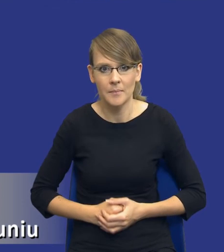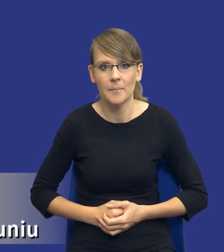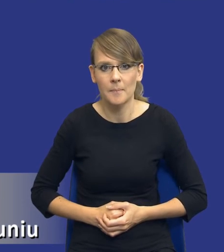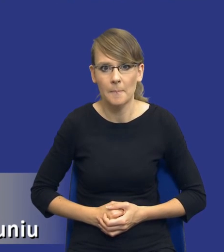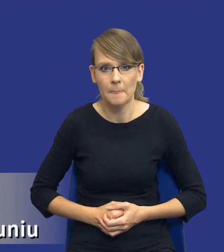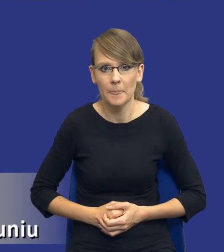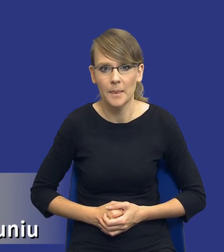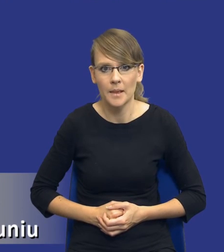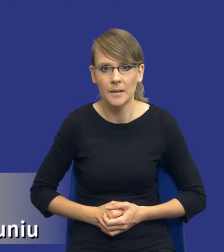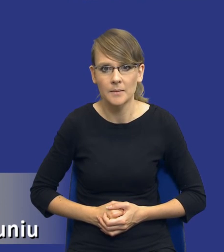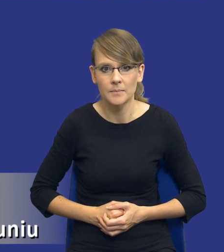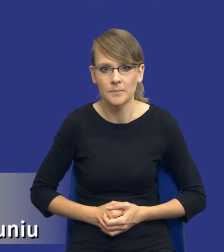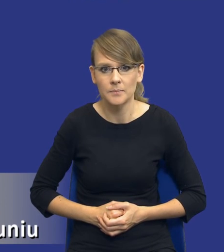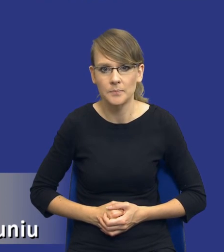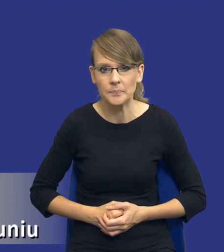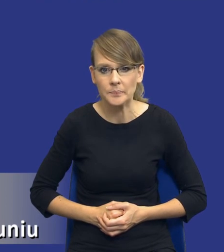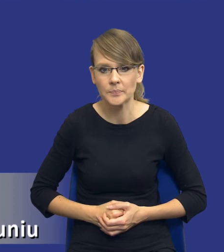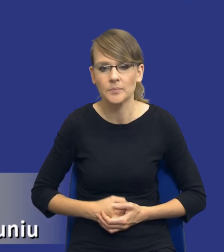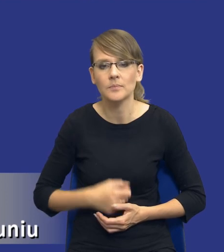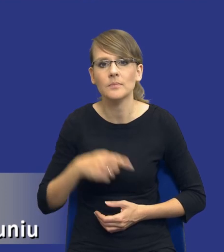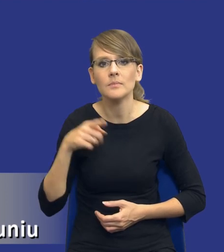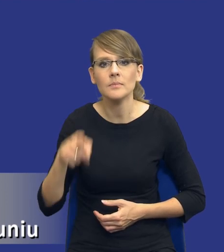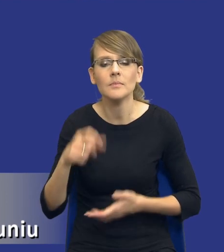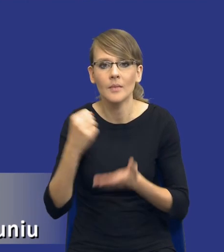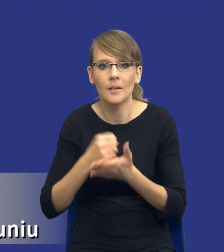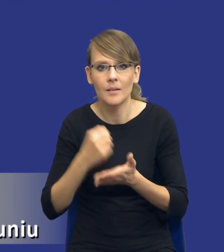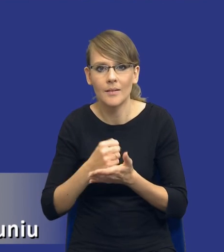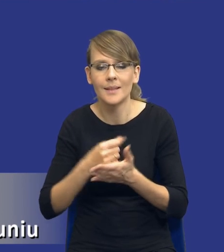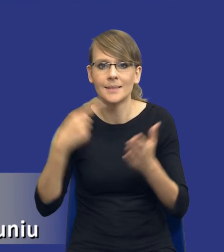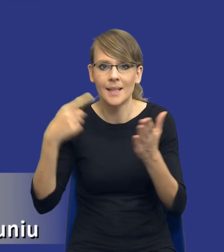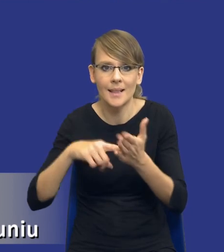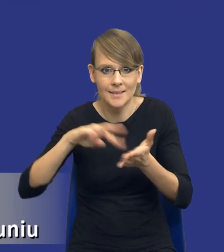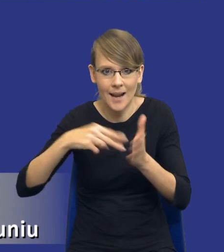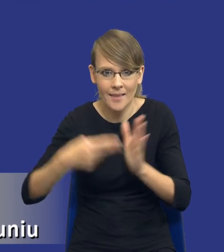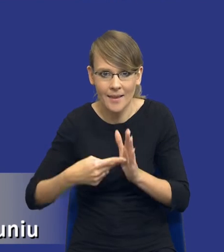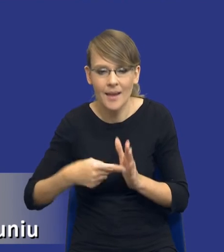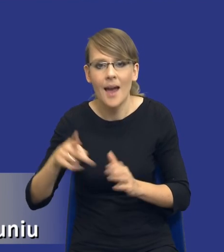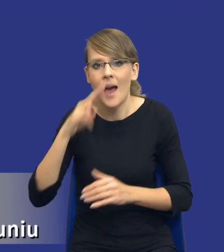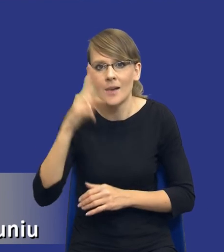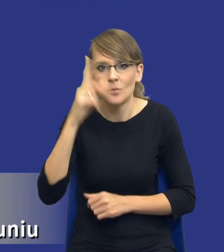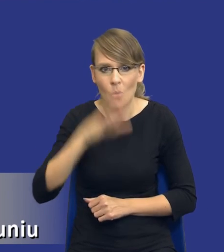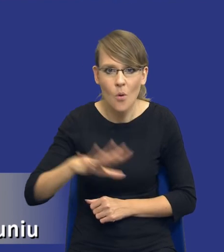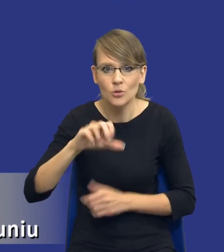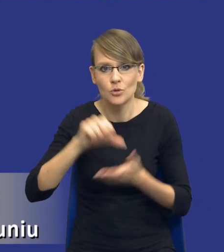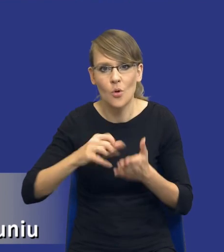w ramach każdego z tych punktów. Jeżeli chodzi o kwestię tych celów strategicznych, aspekty społeczne, środowiskowe lub innowacyjne,